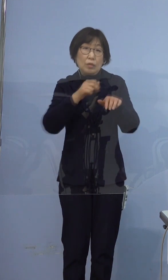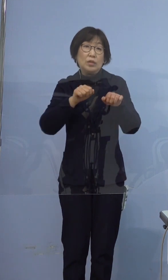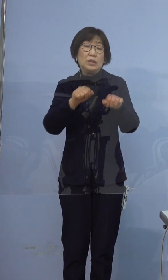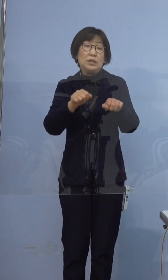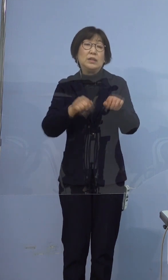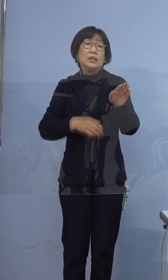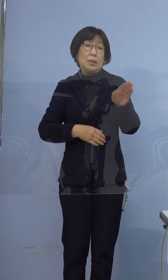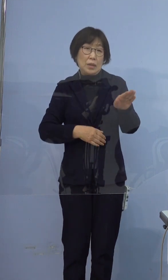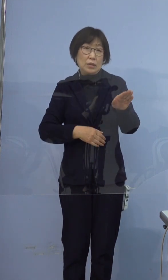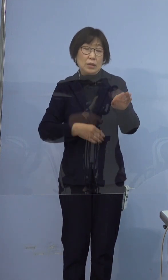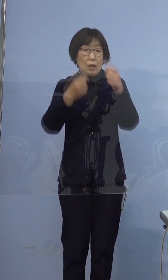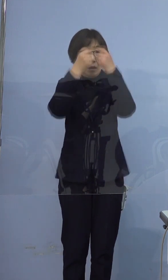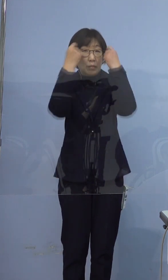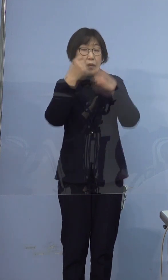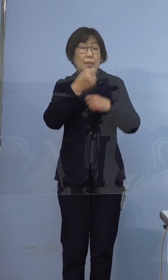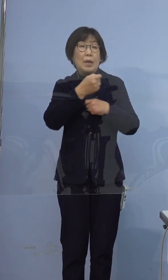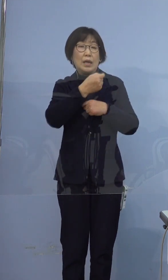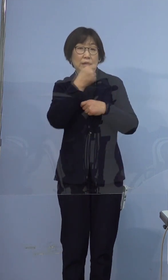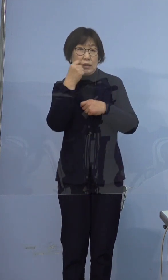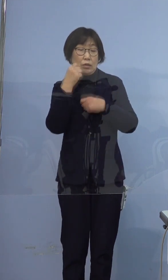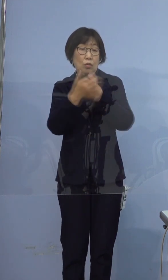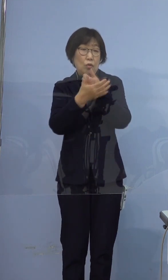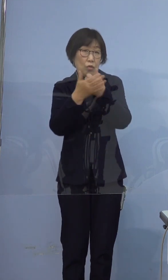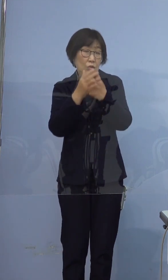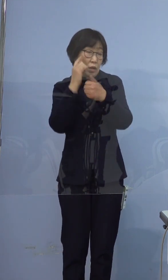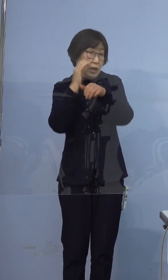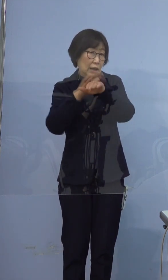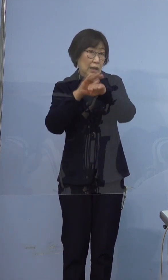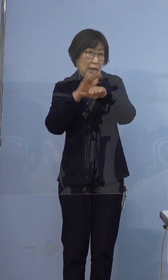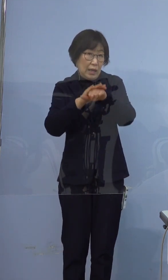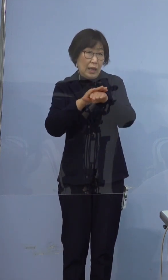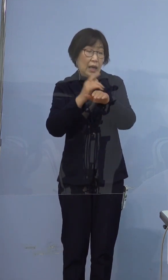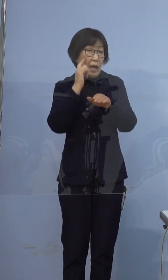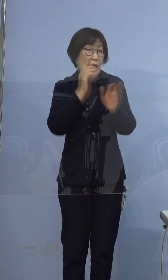プライバシー保護の観点から是非ご配慮を お願いいたします